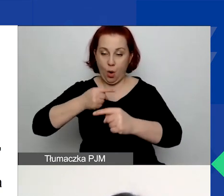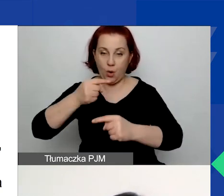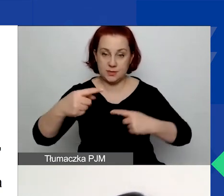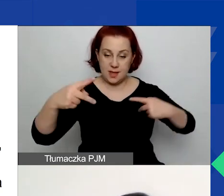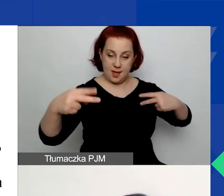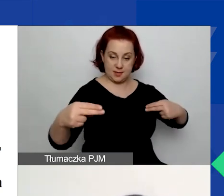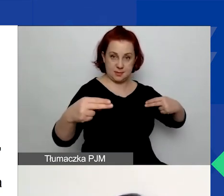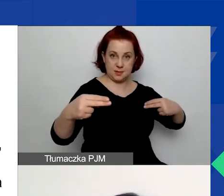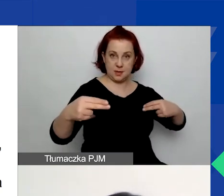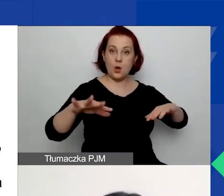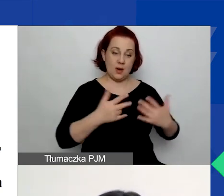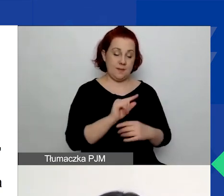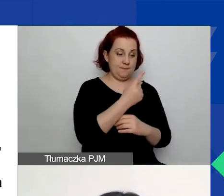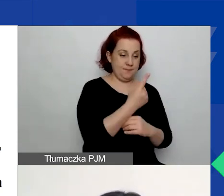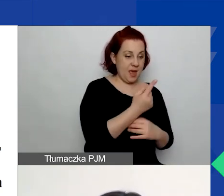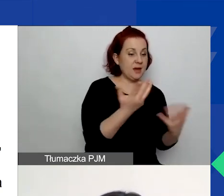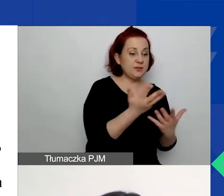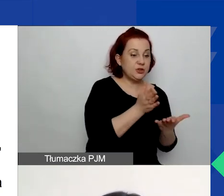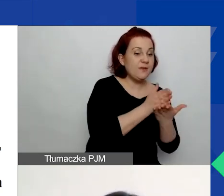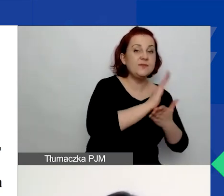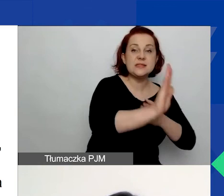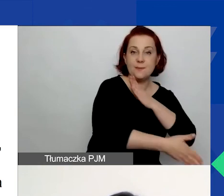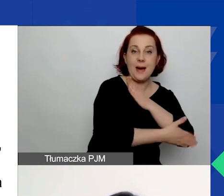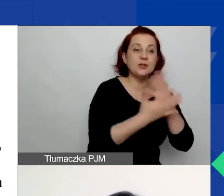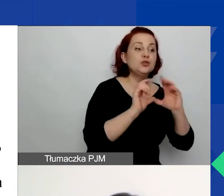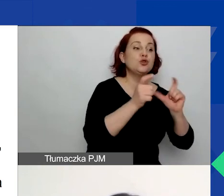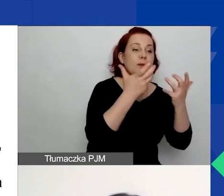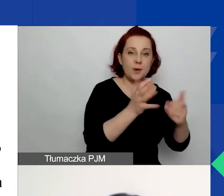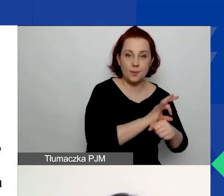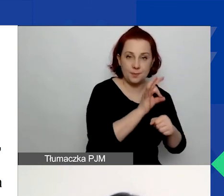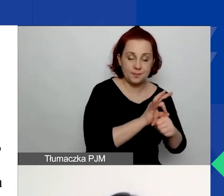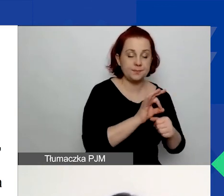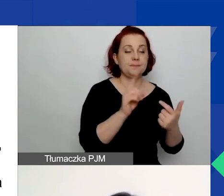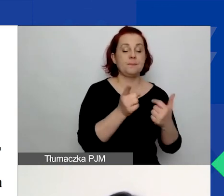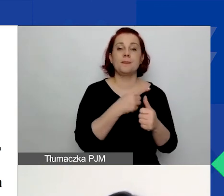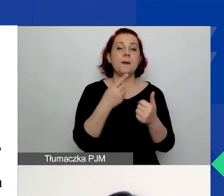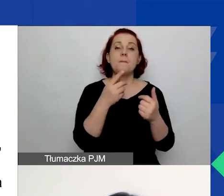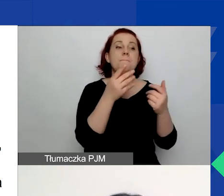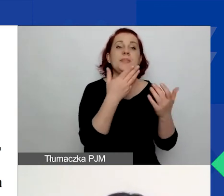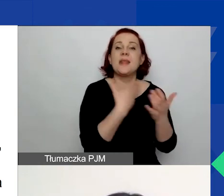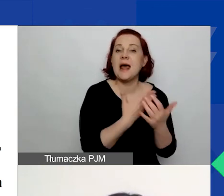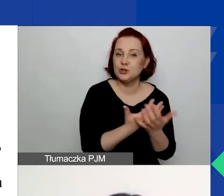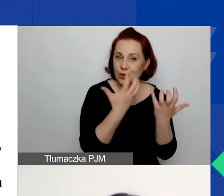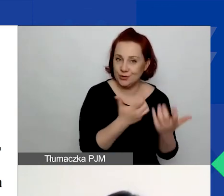Czyli najpierw wybieracie obszar wsparcia, uzasadniacie, na czym polega problem, który zauważacie,